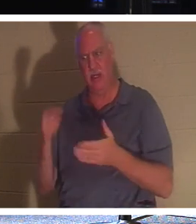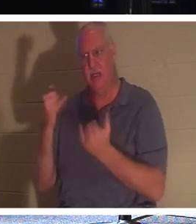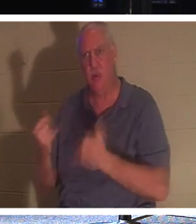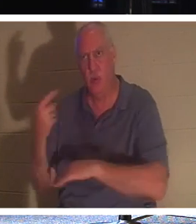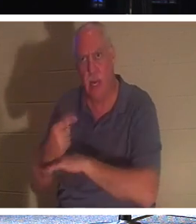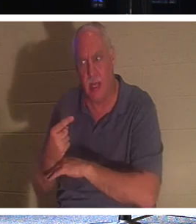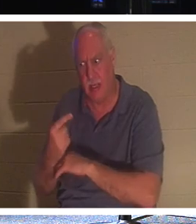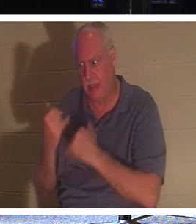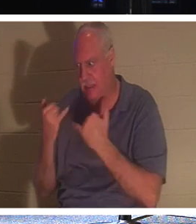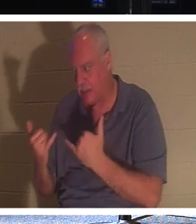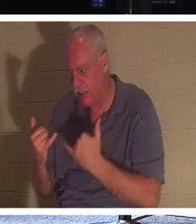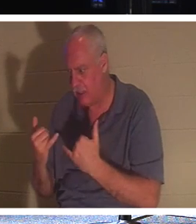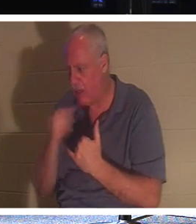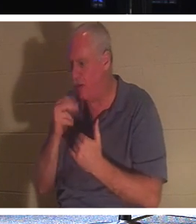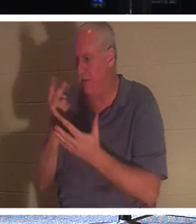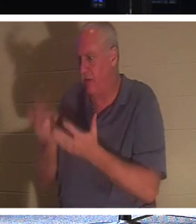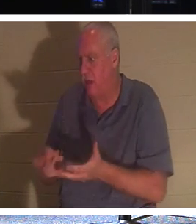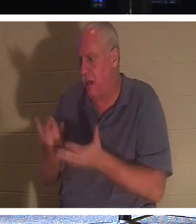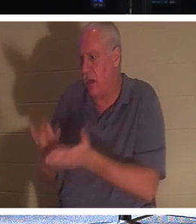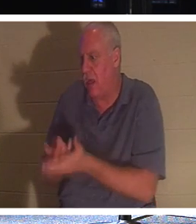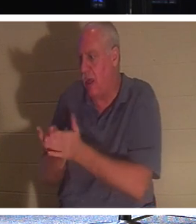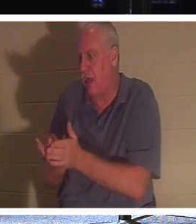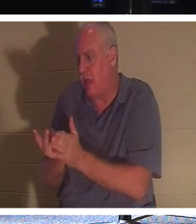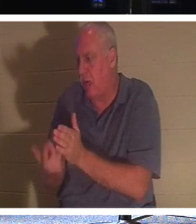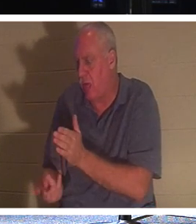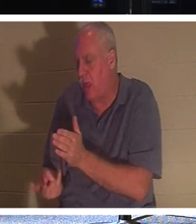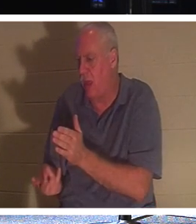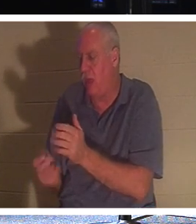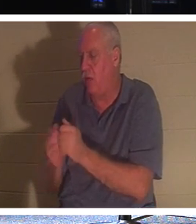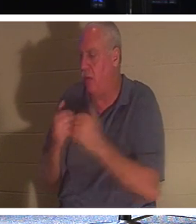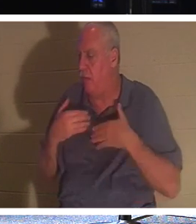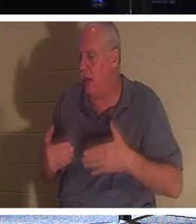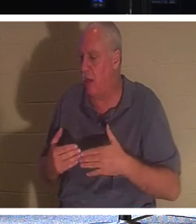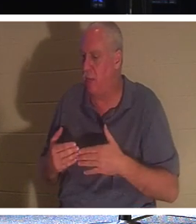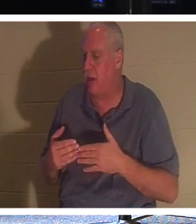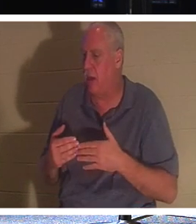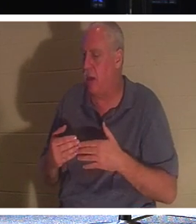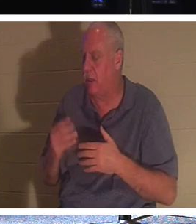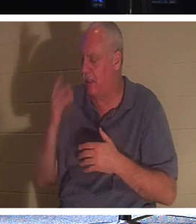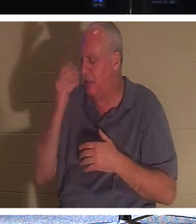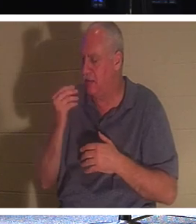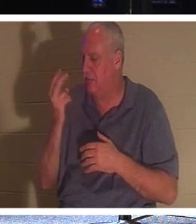당신이 오실 때까지 2,000년 동안 내 몸과 함께 무덤에 누워 영혼의 잠에 빠질 필요가 없습니다 .